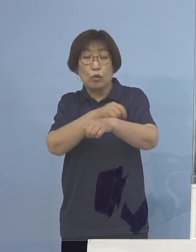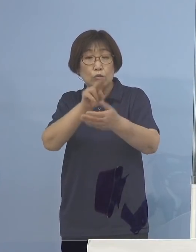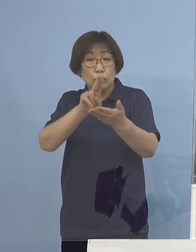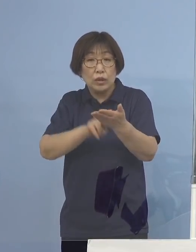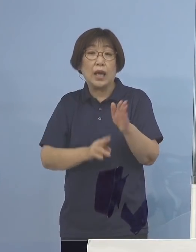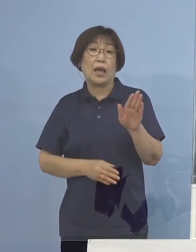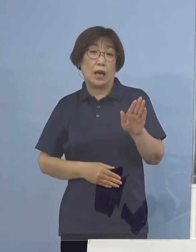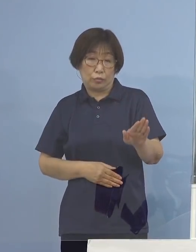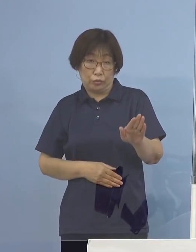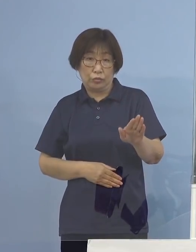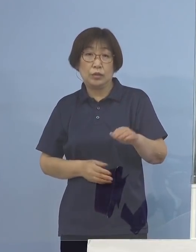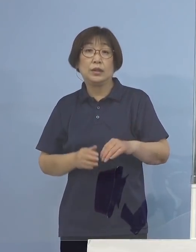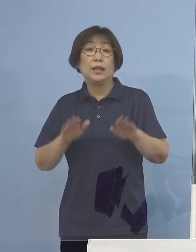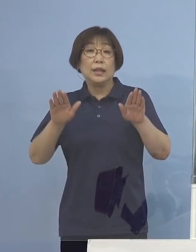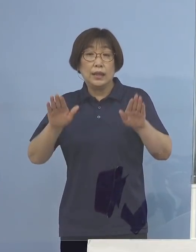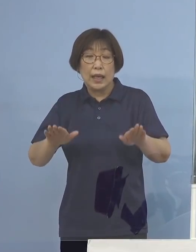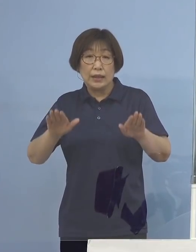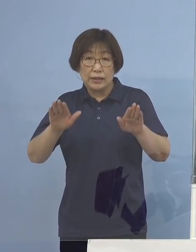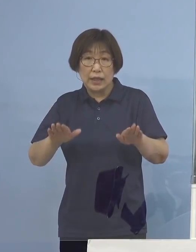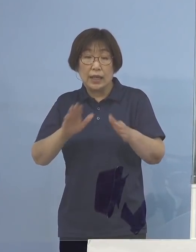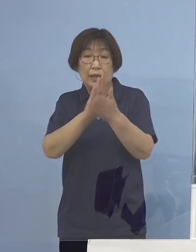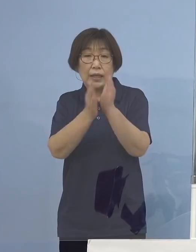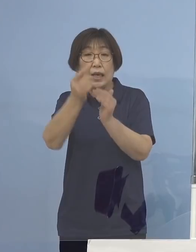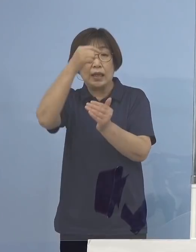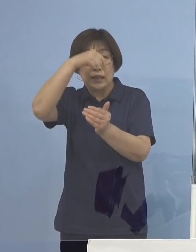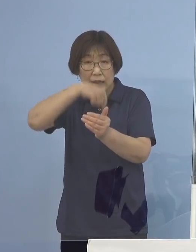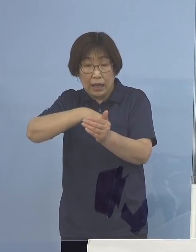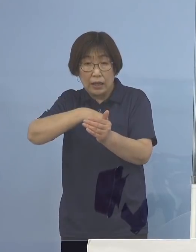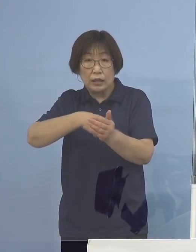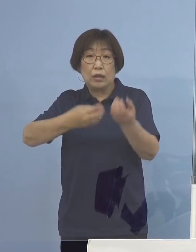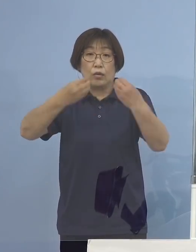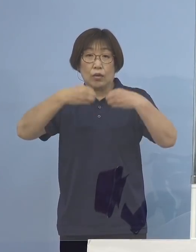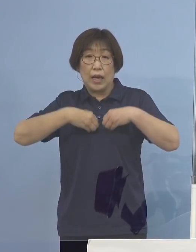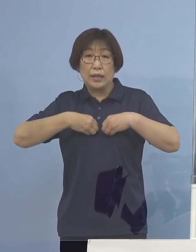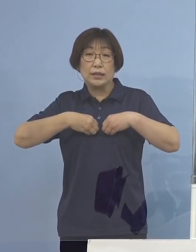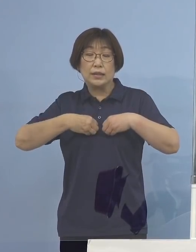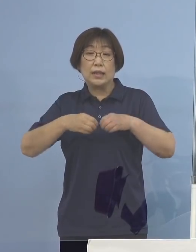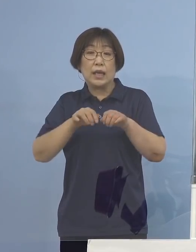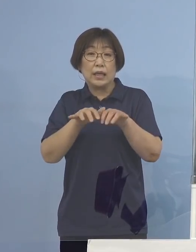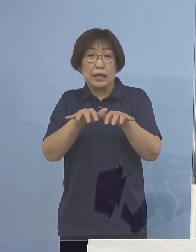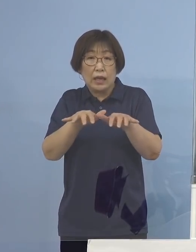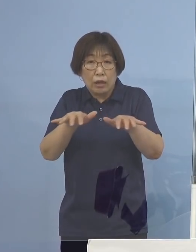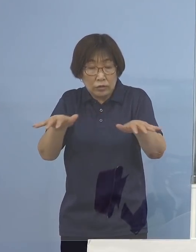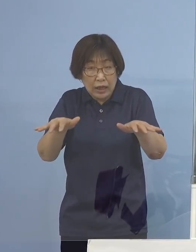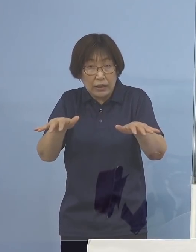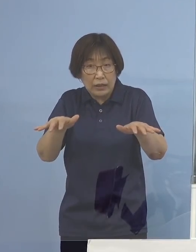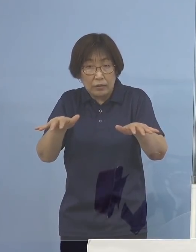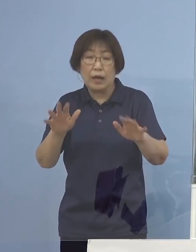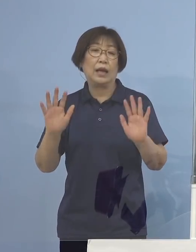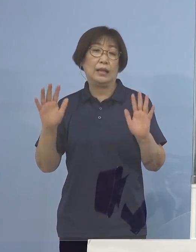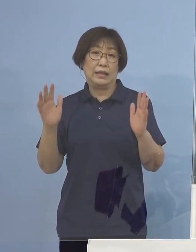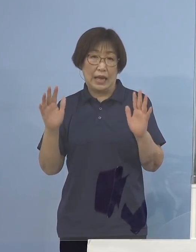現在のところ県内での感染拡大 確認をされていないところであります